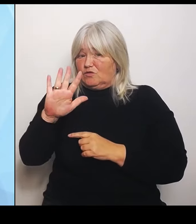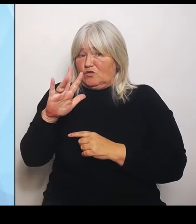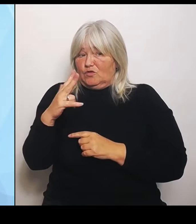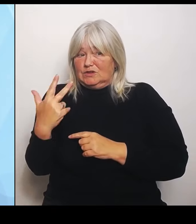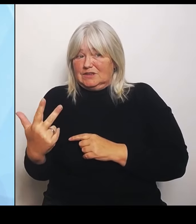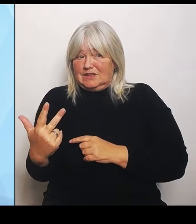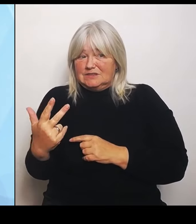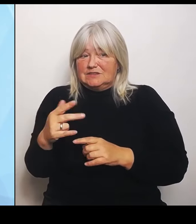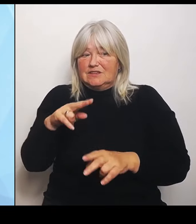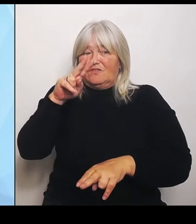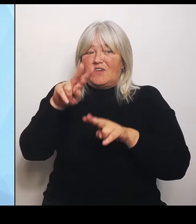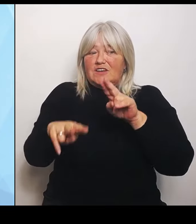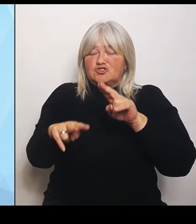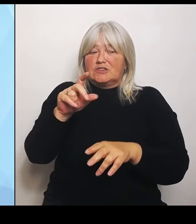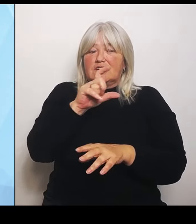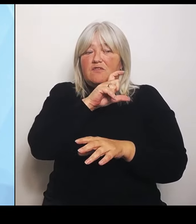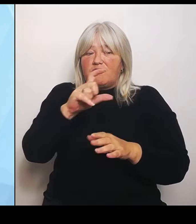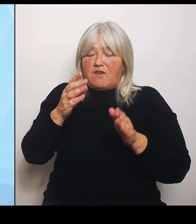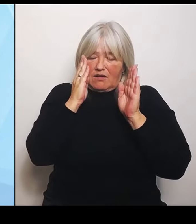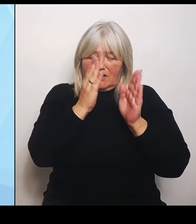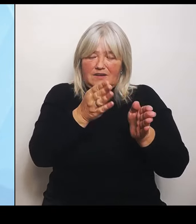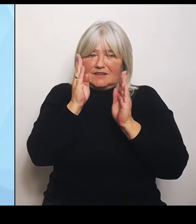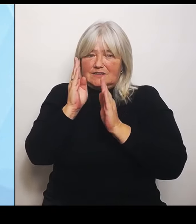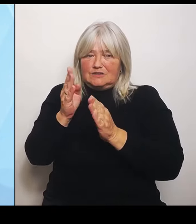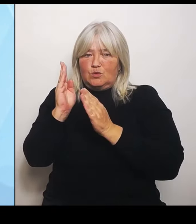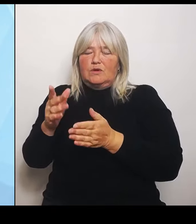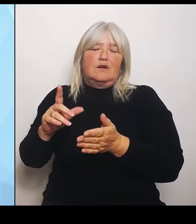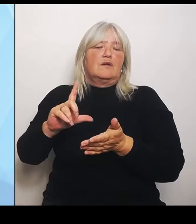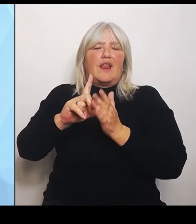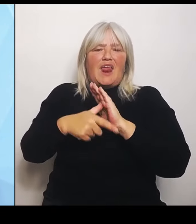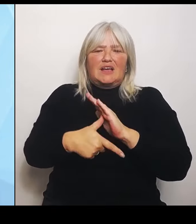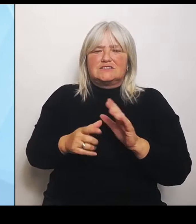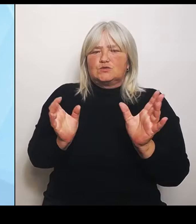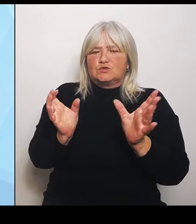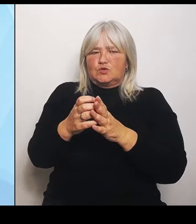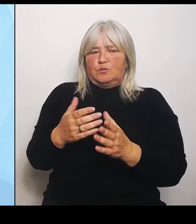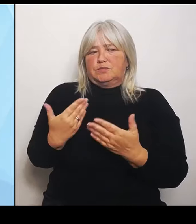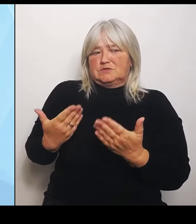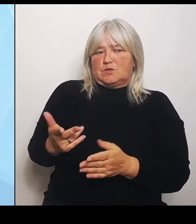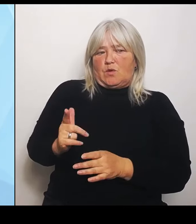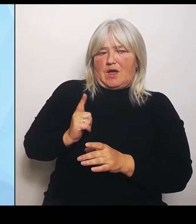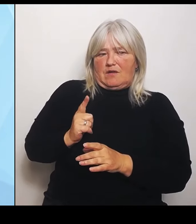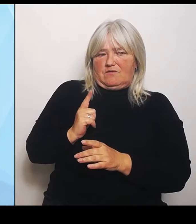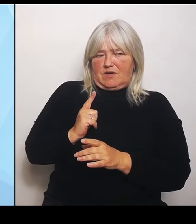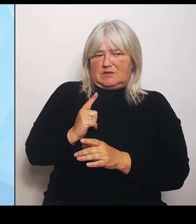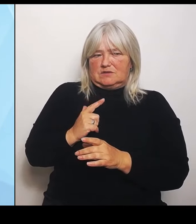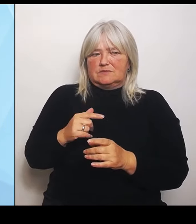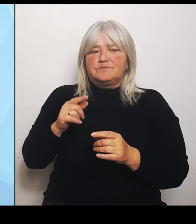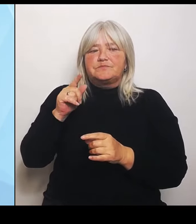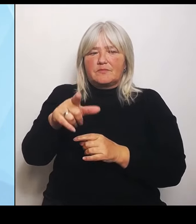zu erwarten sind. Damit erhalten die Krankenhausträger eine ganz detaillierte Hilfestellung und eine einheitliche